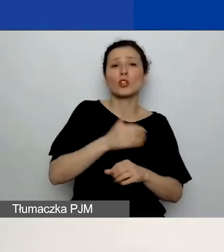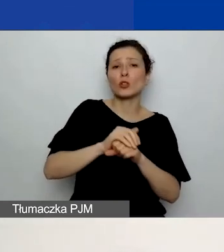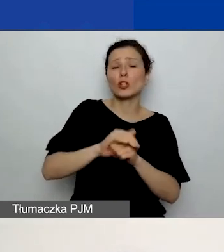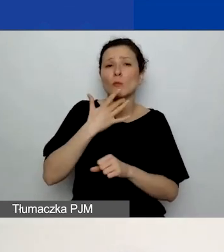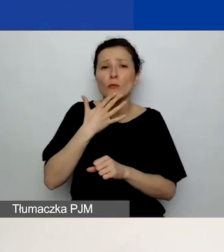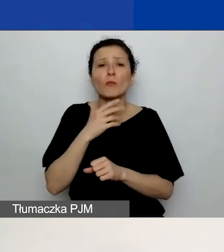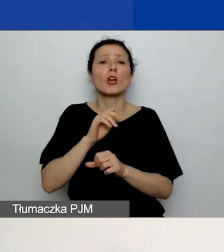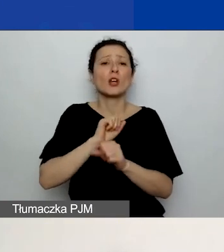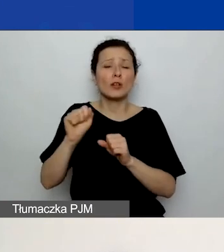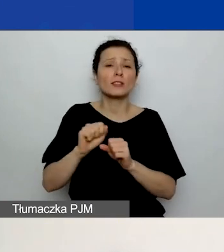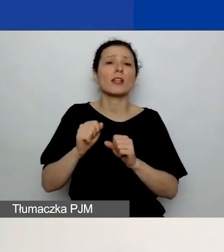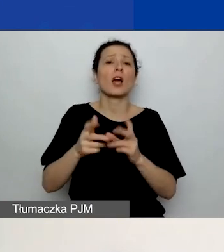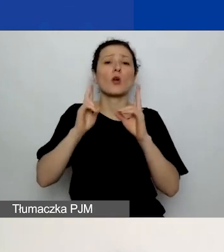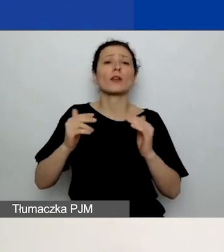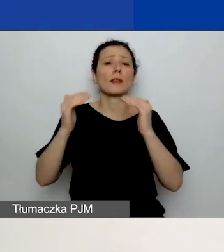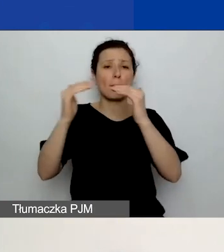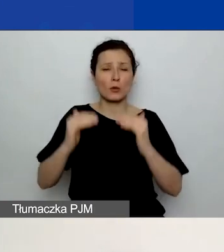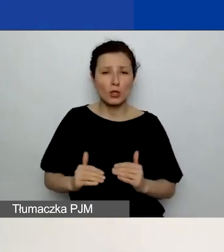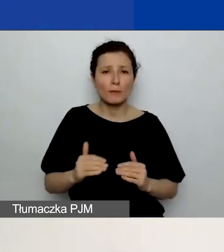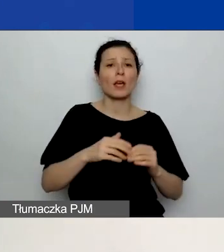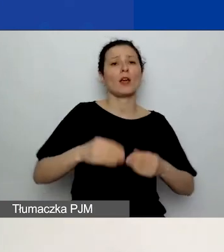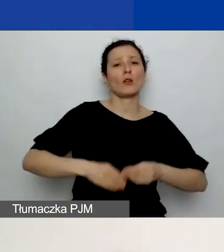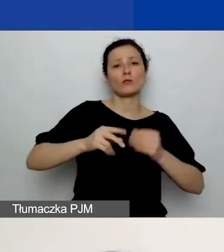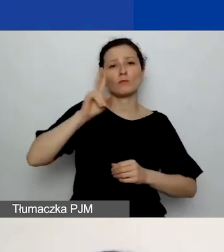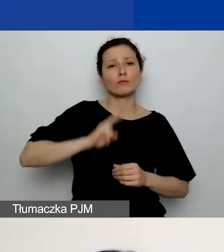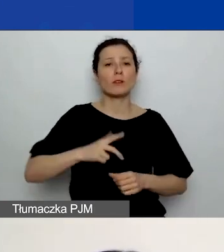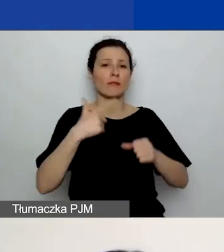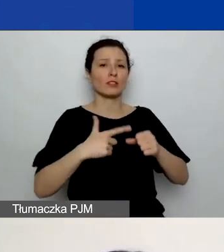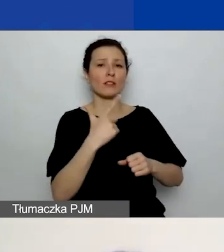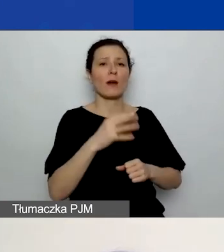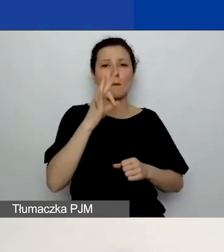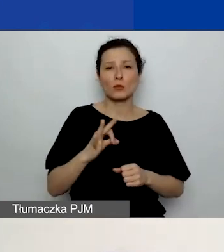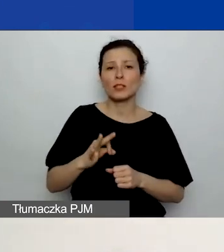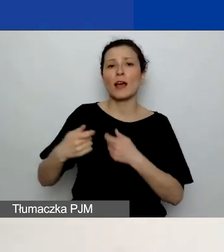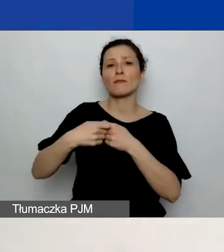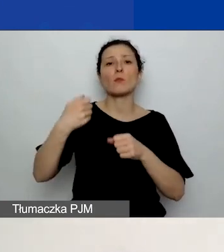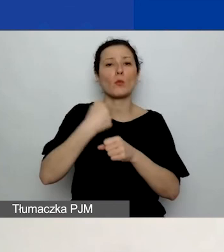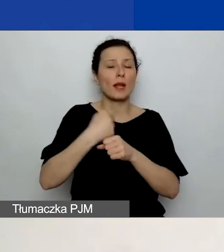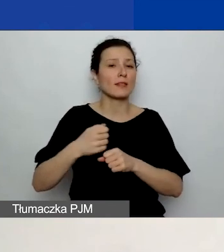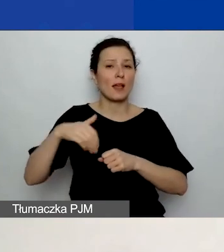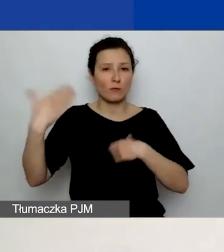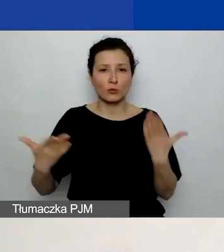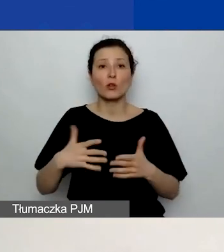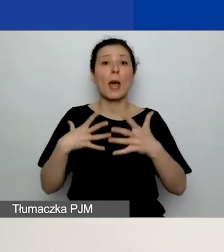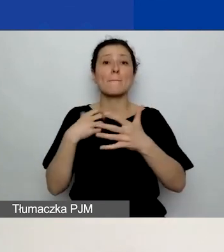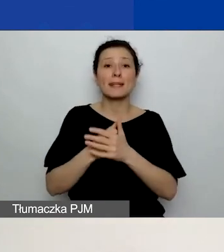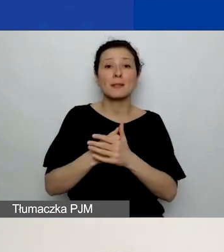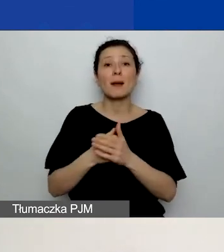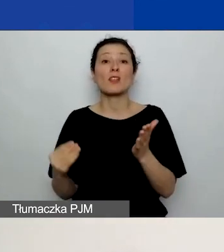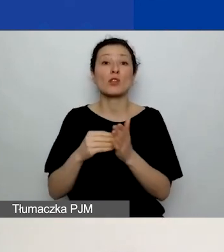rozwój instytucjonalny - 22%, współpraca dwustronna - maksimum 15%. Nie można tych procentów przekroczyć.